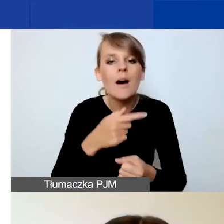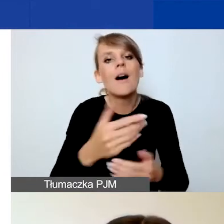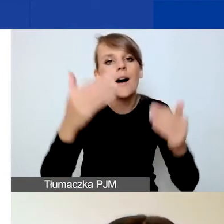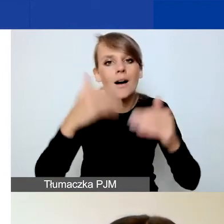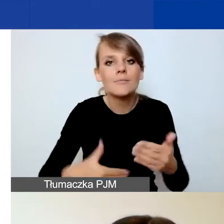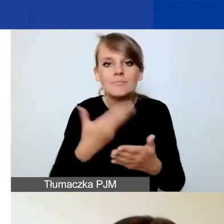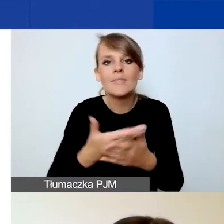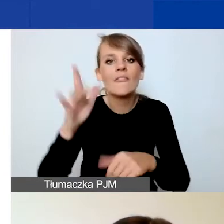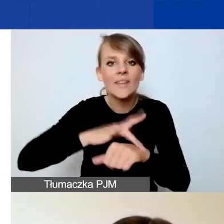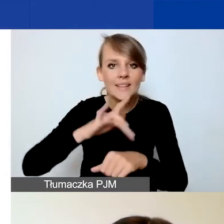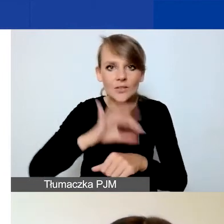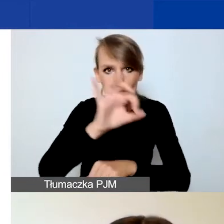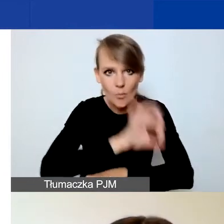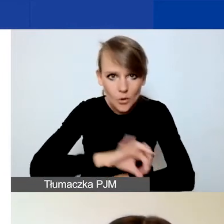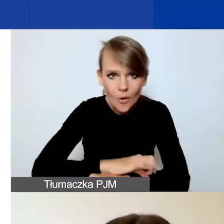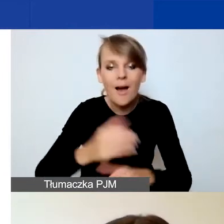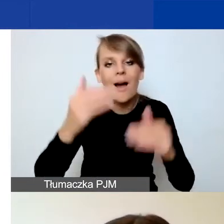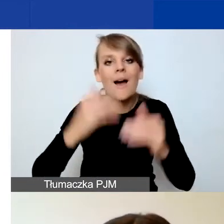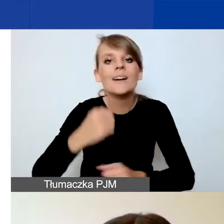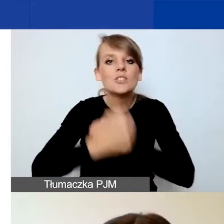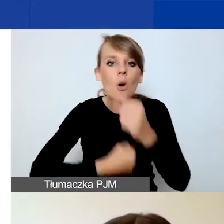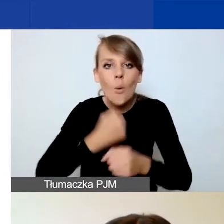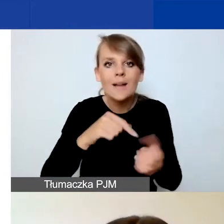i działania, dzięki którym osiągnięcie rezultaty.